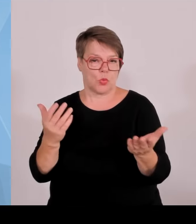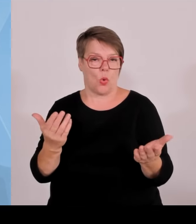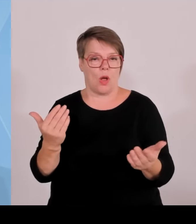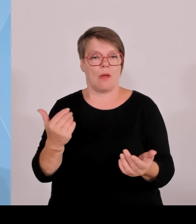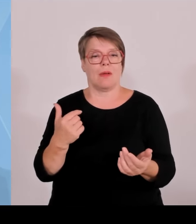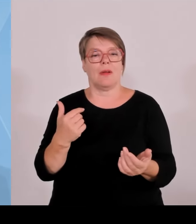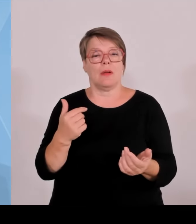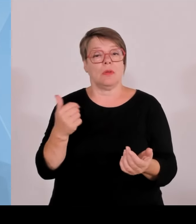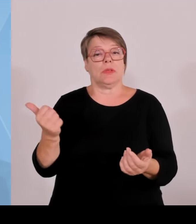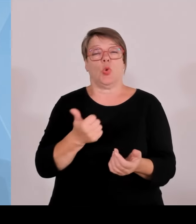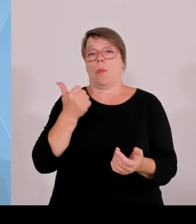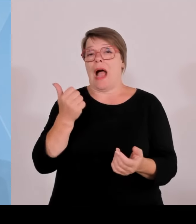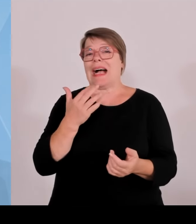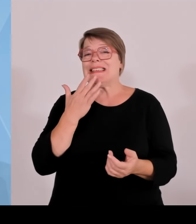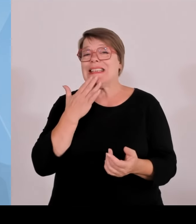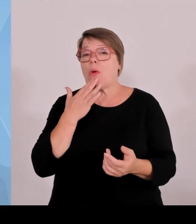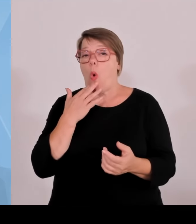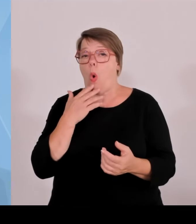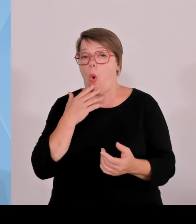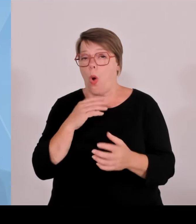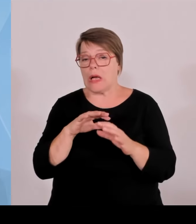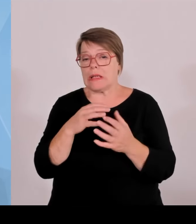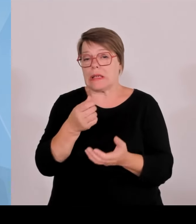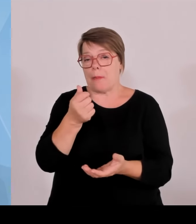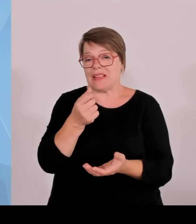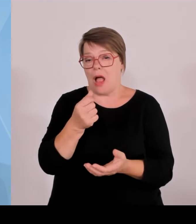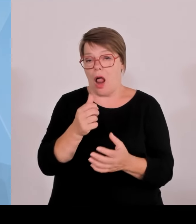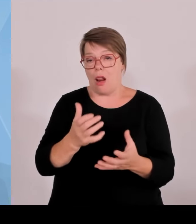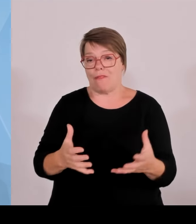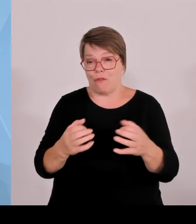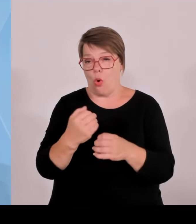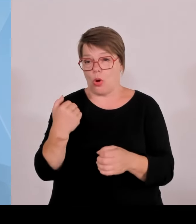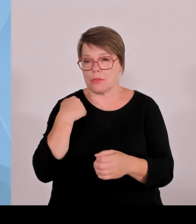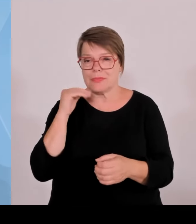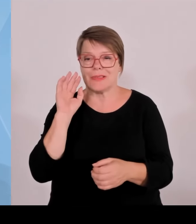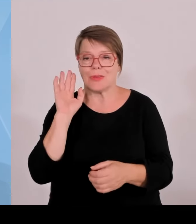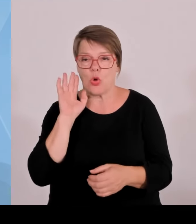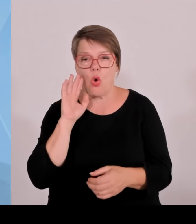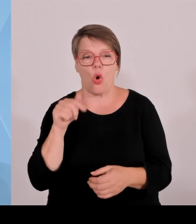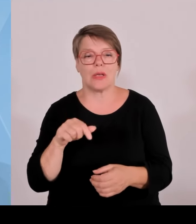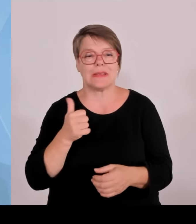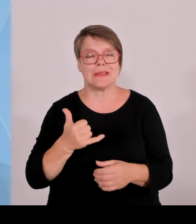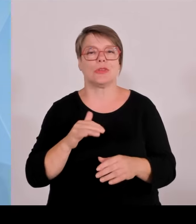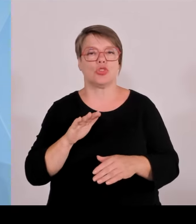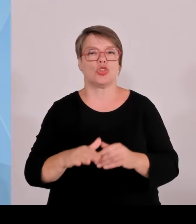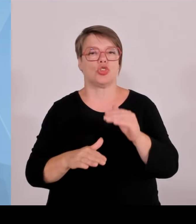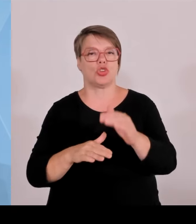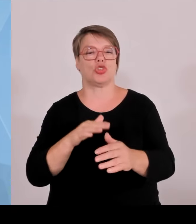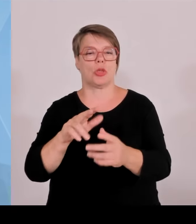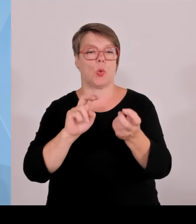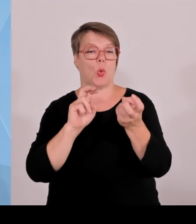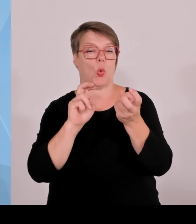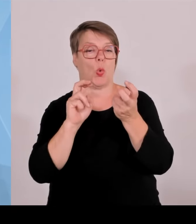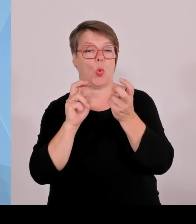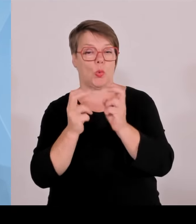die eben heute schon dazu beitragen, dass wir so gut dastehen, wie wir dastehen. Und wir sind mit dem Erreichten